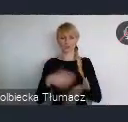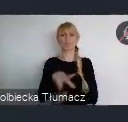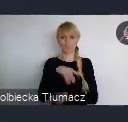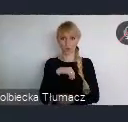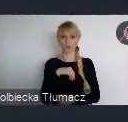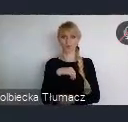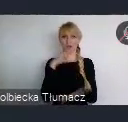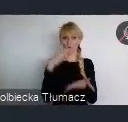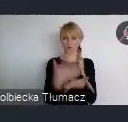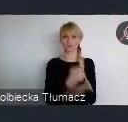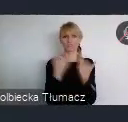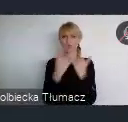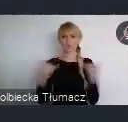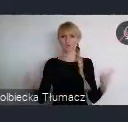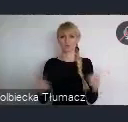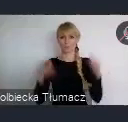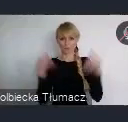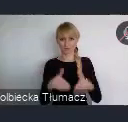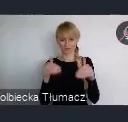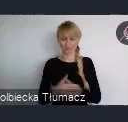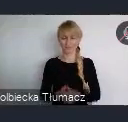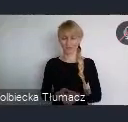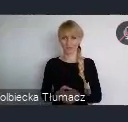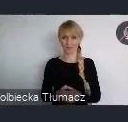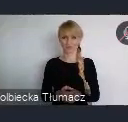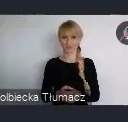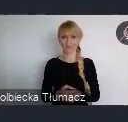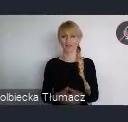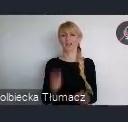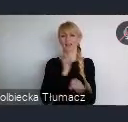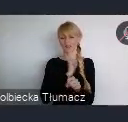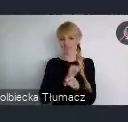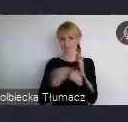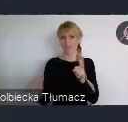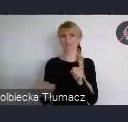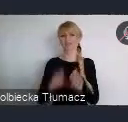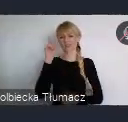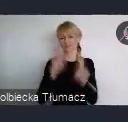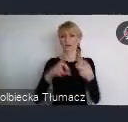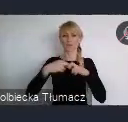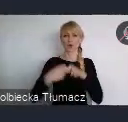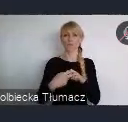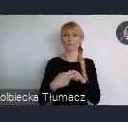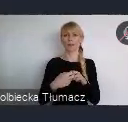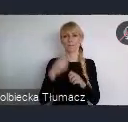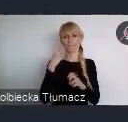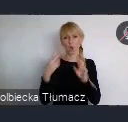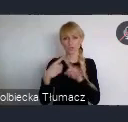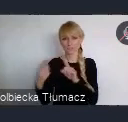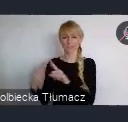Ale właśnie to się zawsze wiąże z jakimiś kosztami, z trudnościami logistycznymi. Tutaj będzie ta okazja, że naprawdę eksperci z całego świata,